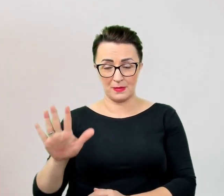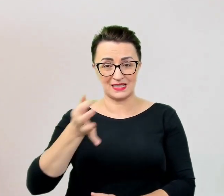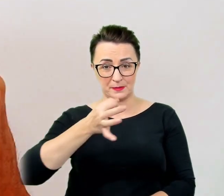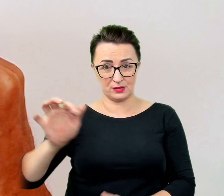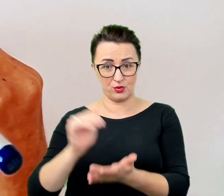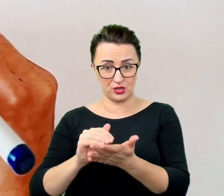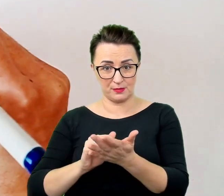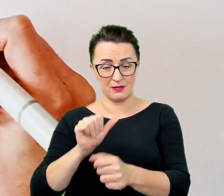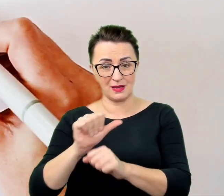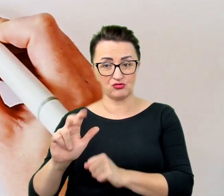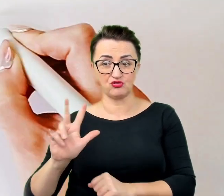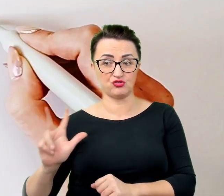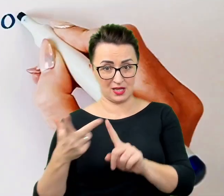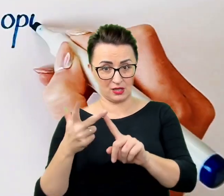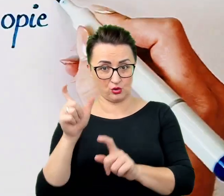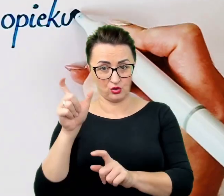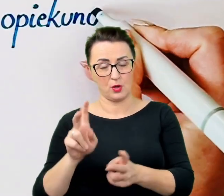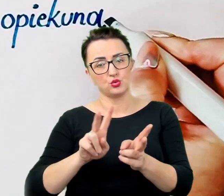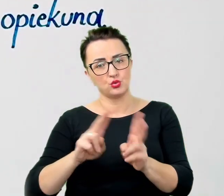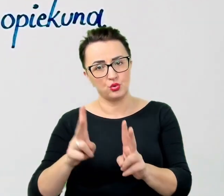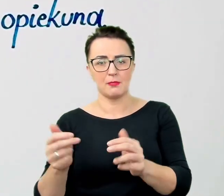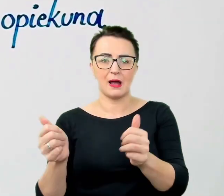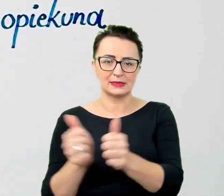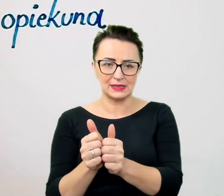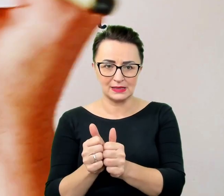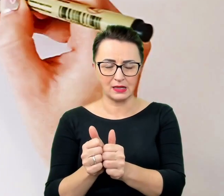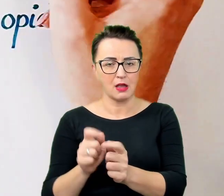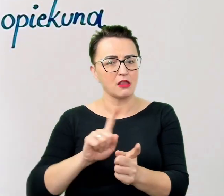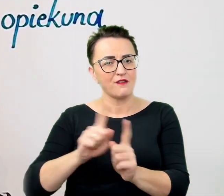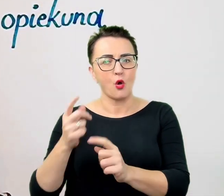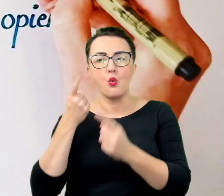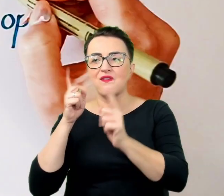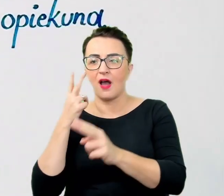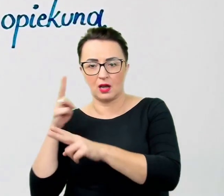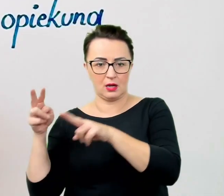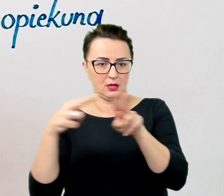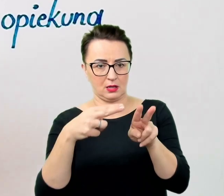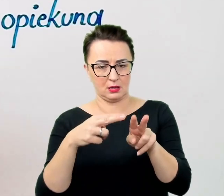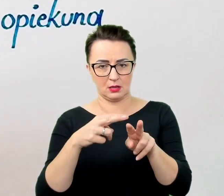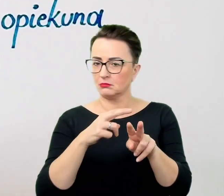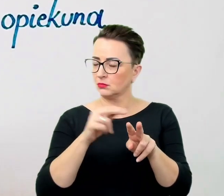nie przenosi się na niego uwagi. Należy utrzymywać kontakt z rozmówcą i zwracać się bezpośrednio do niego.